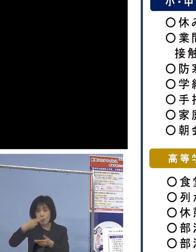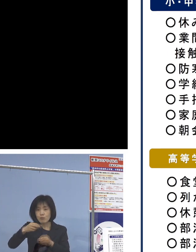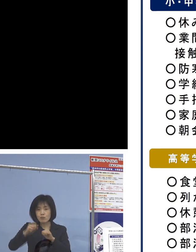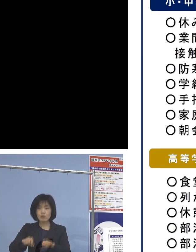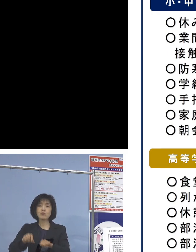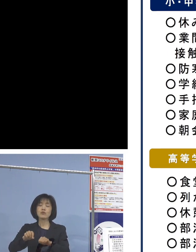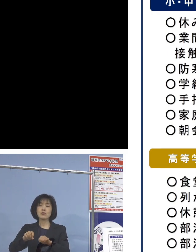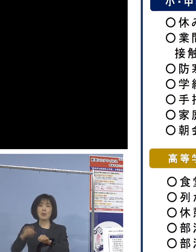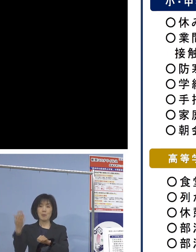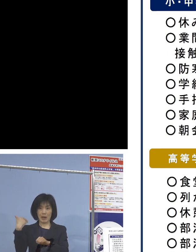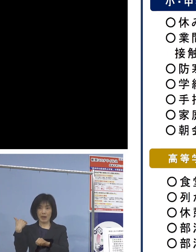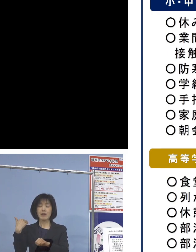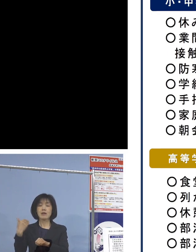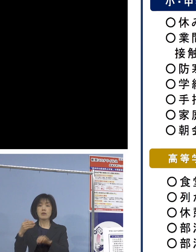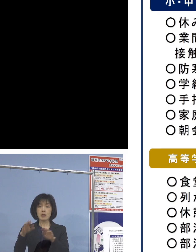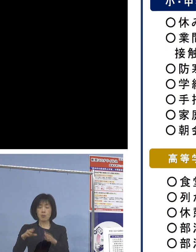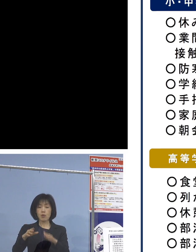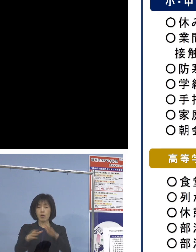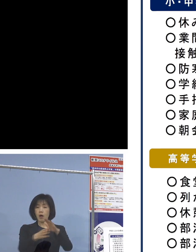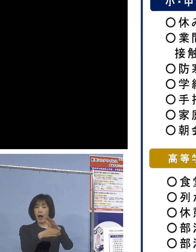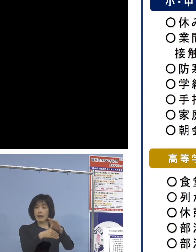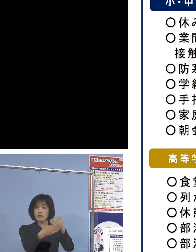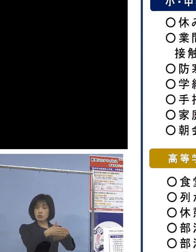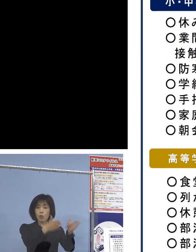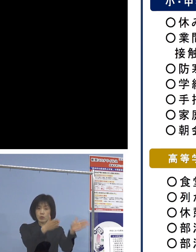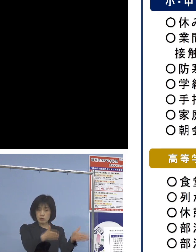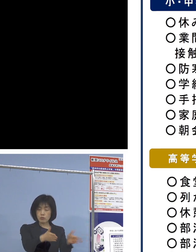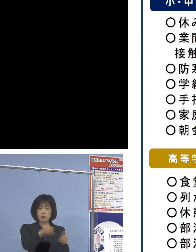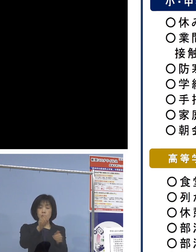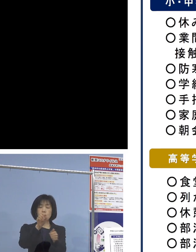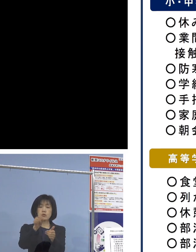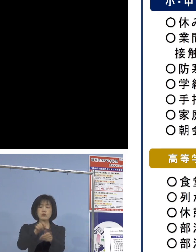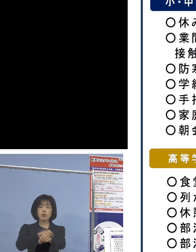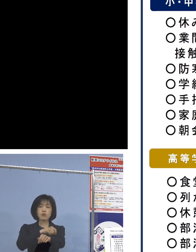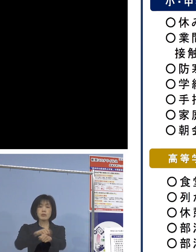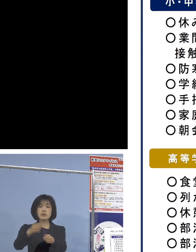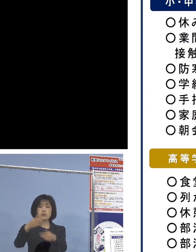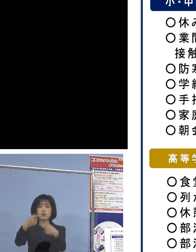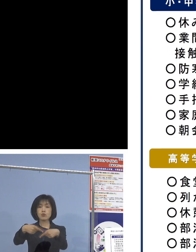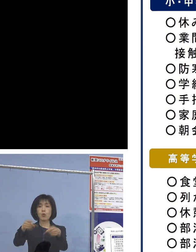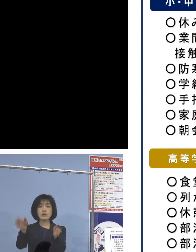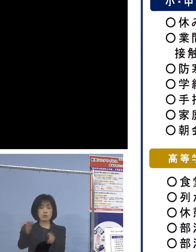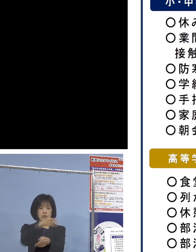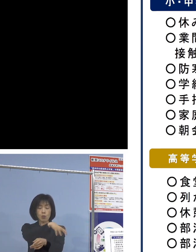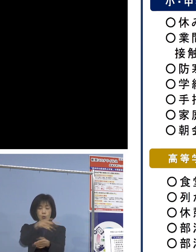空き教室あるいは特別教室 こうしたものを活用して